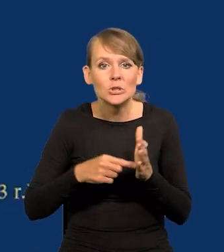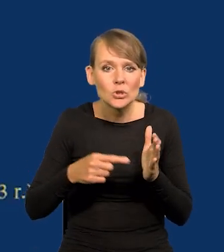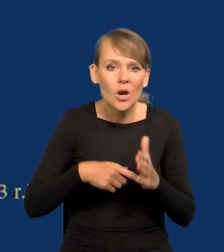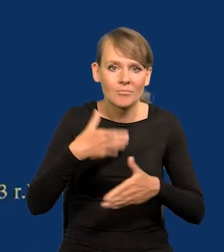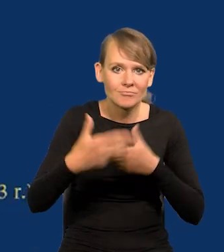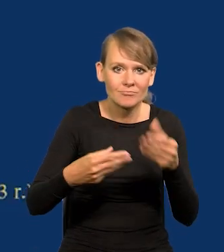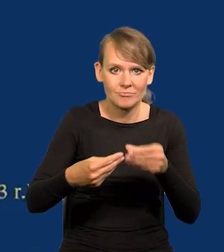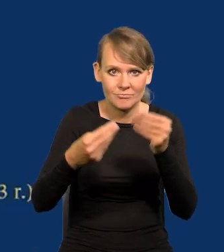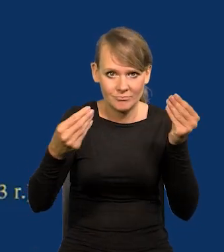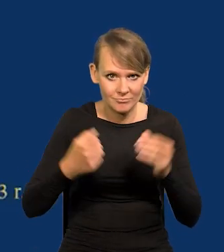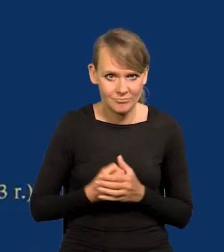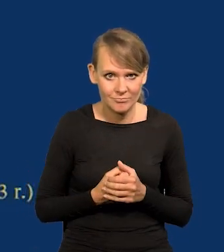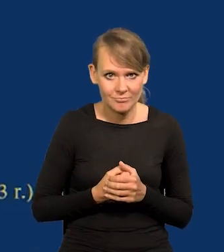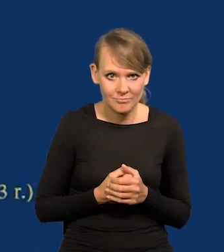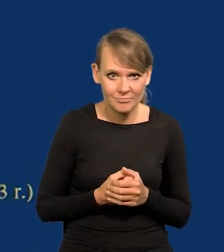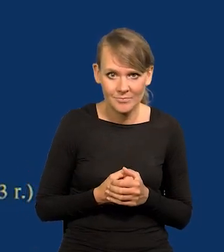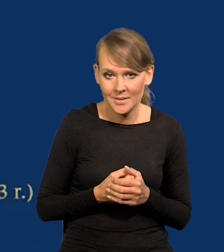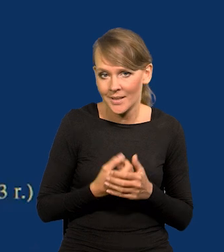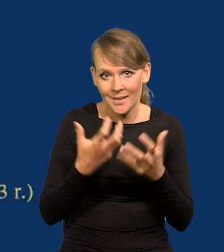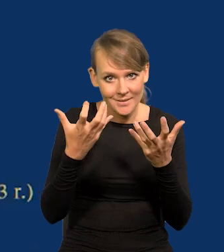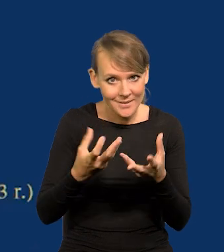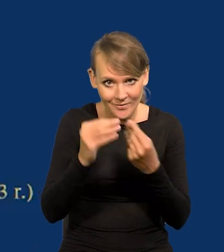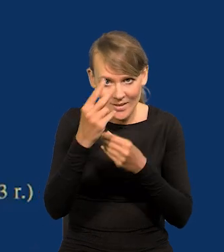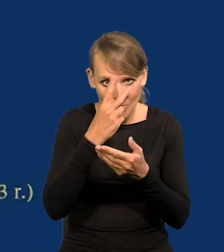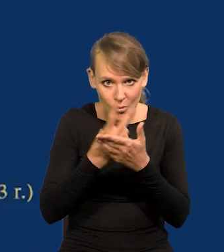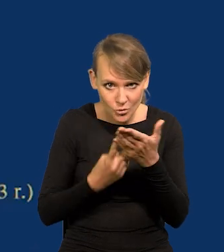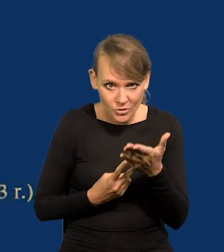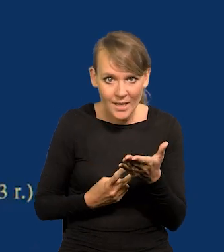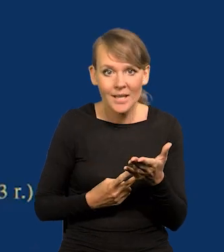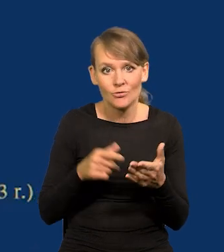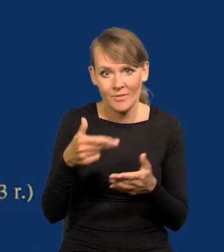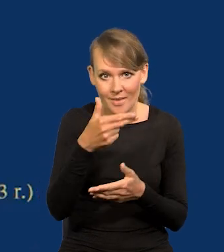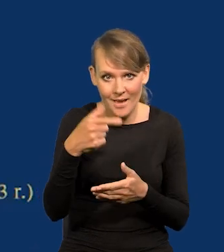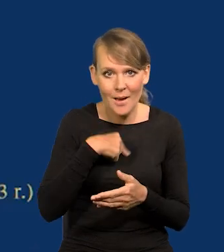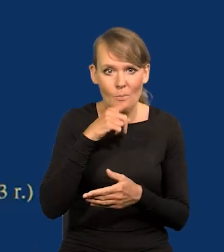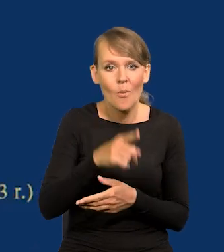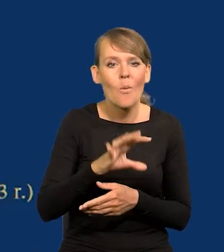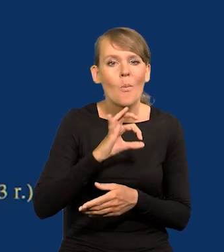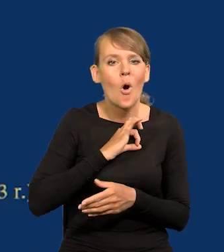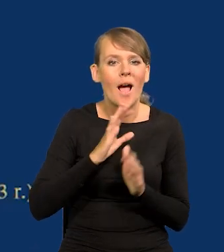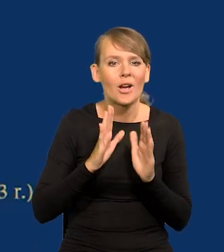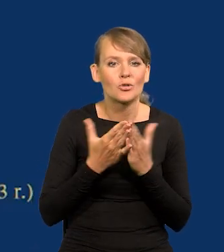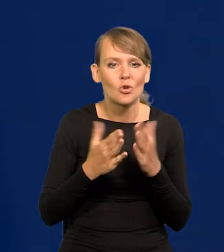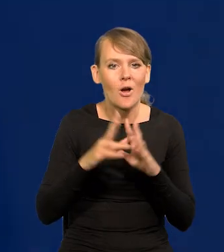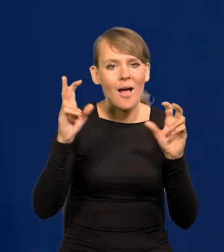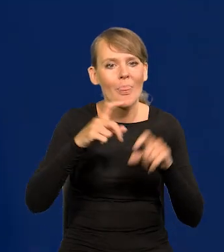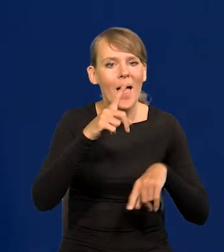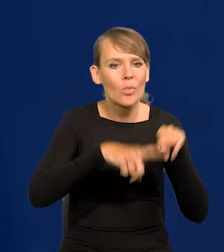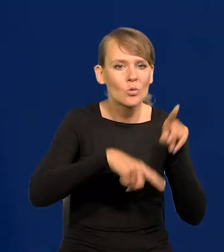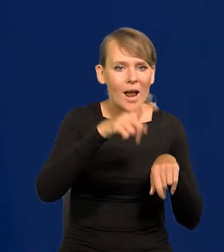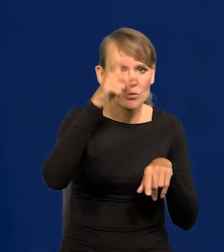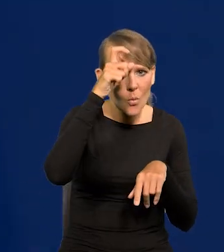Ktoś z Państwa chce na ten temat więcej poczytać, polecam moją ostatnią książkę ,,Natura człowieka a gospodarka".